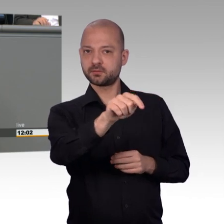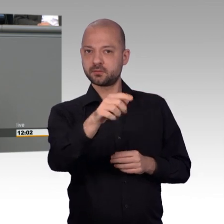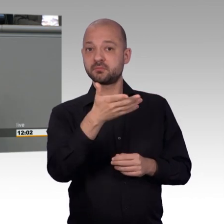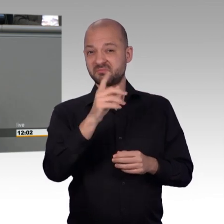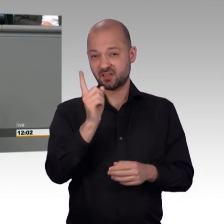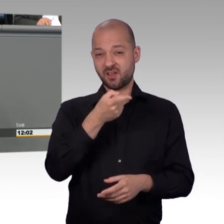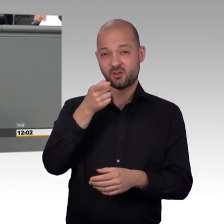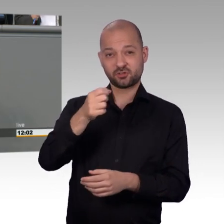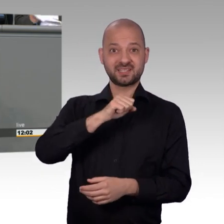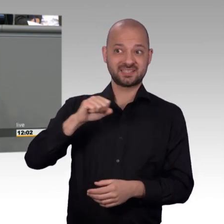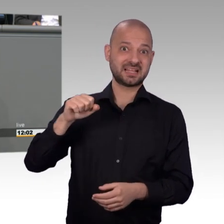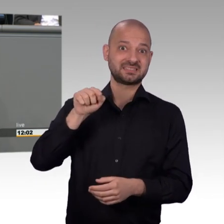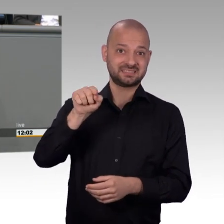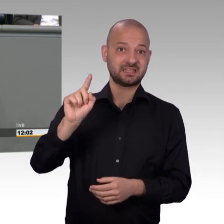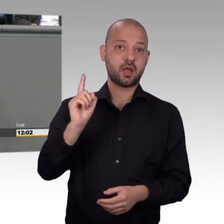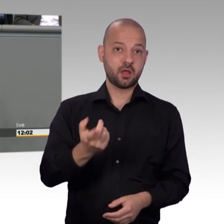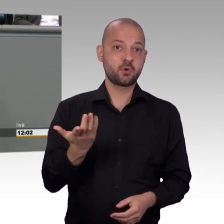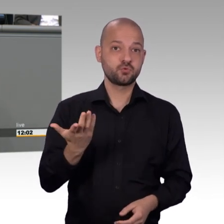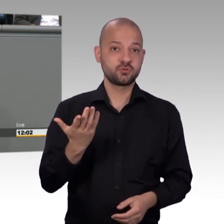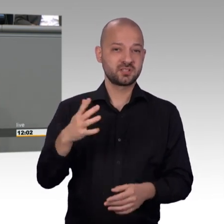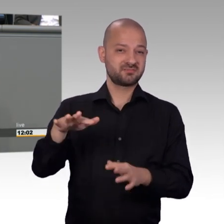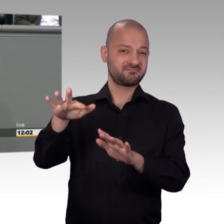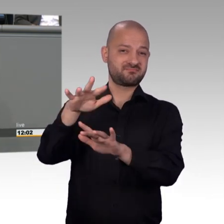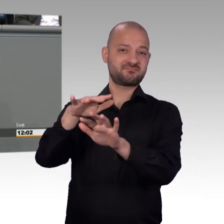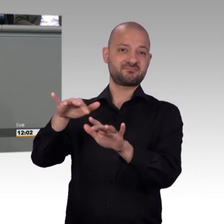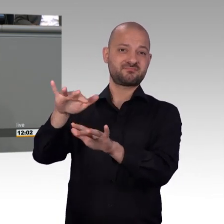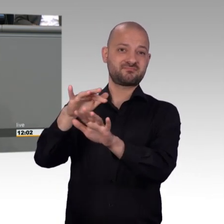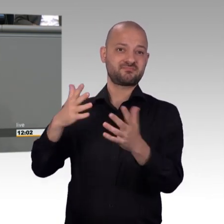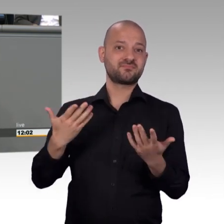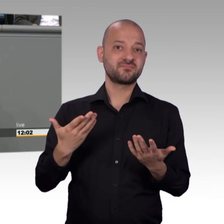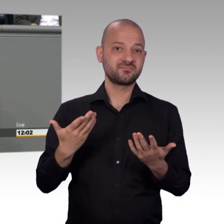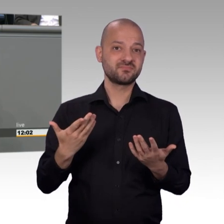Wir diskutieren über so viele relevante Themen, wir reden darüber, dass der